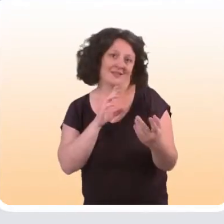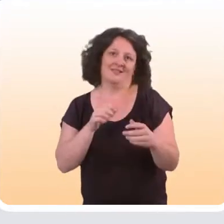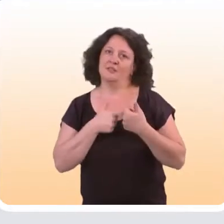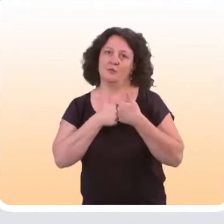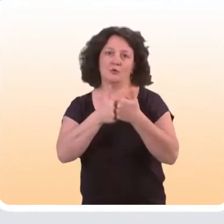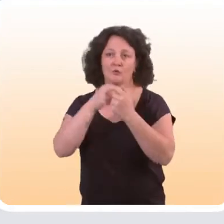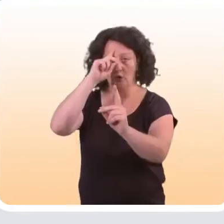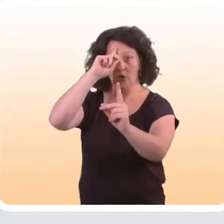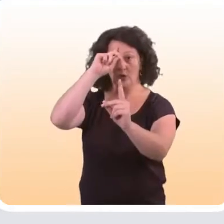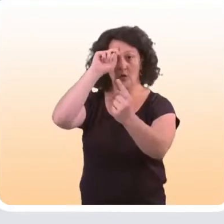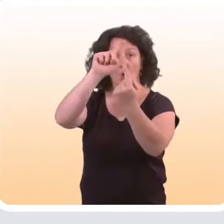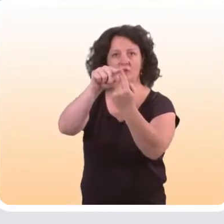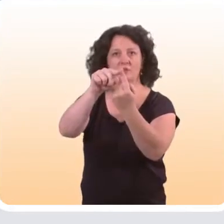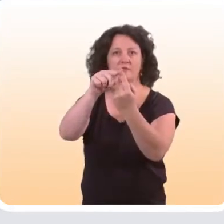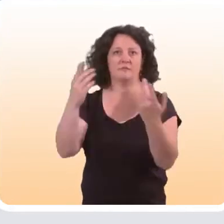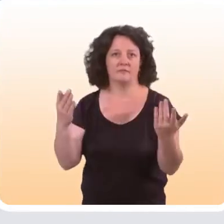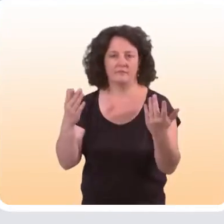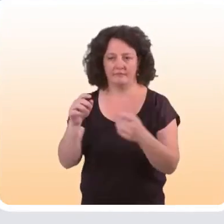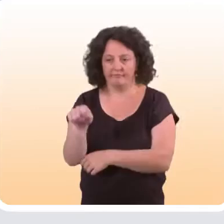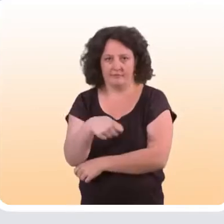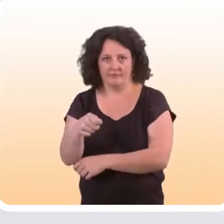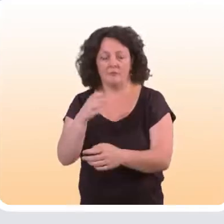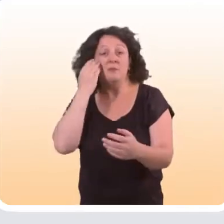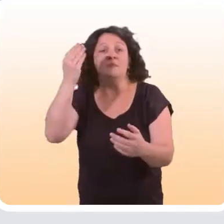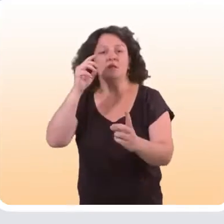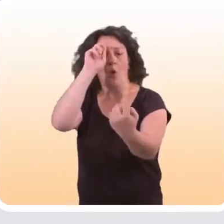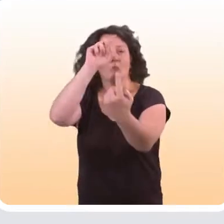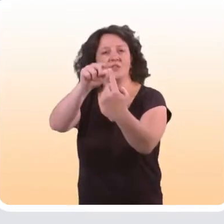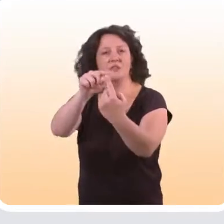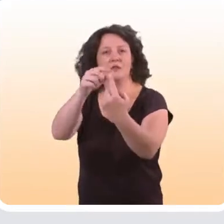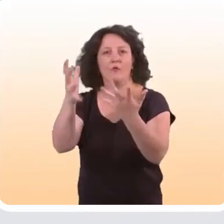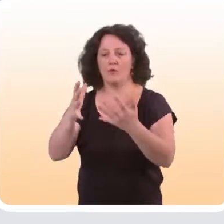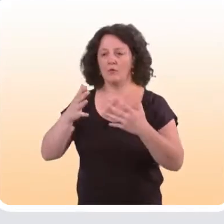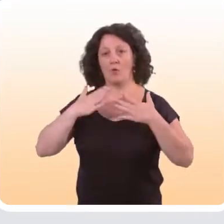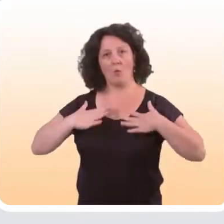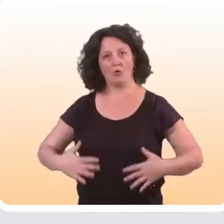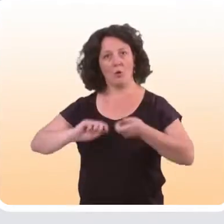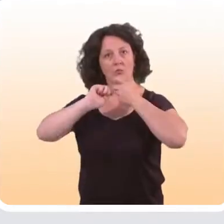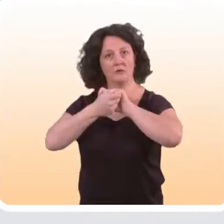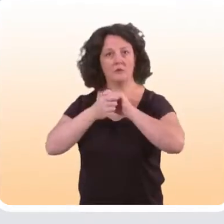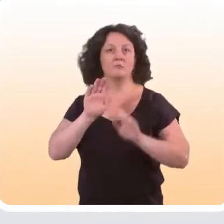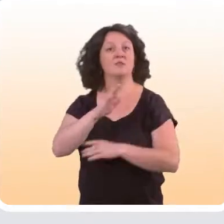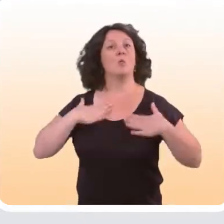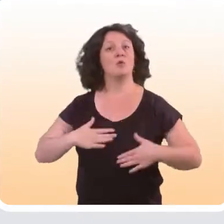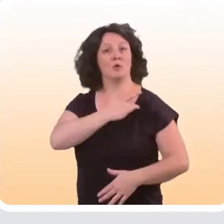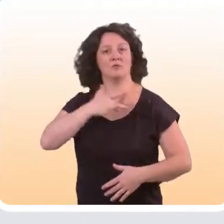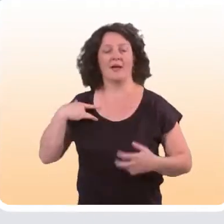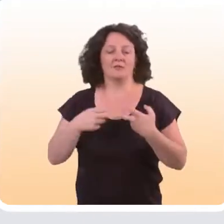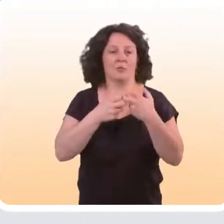cela dépend de l’objectif visé par l’intervention bien sûr. Par exemple, s’il s’agit d’un objectif de modification d’un comportement de santé,